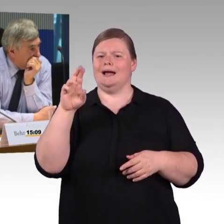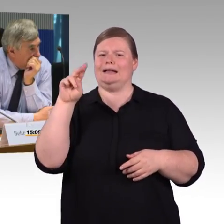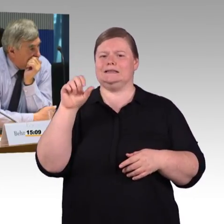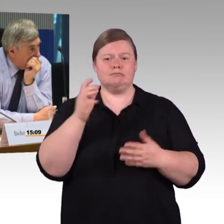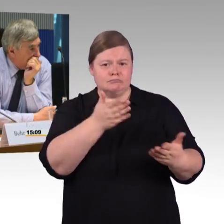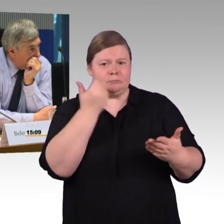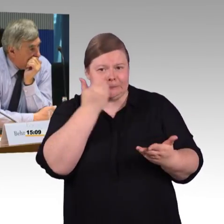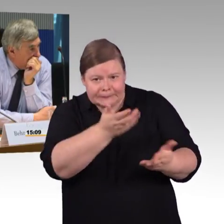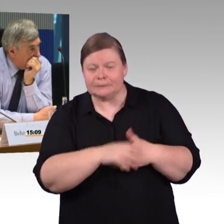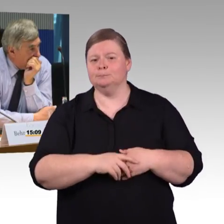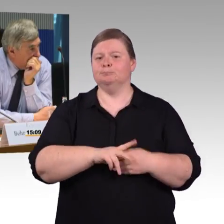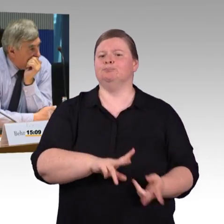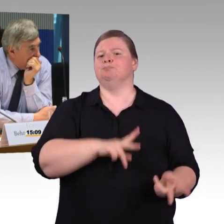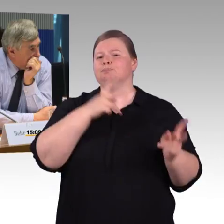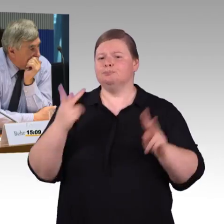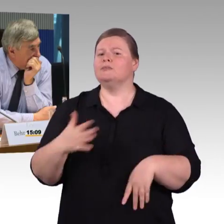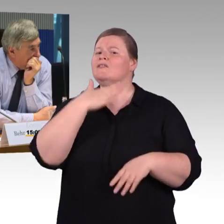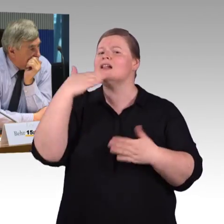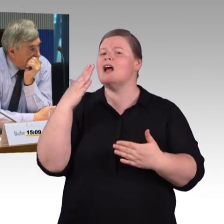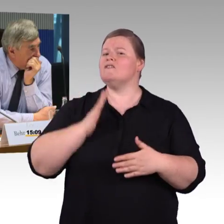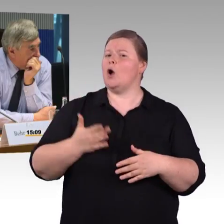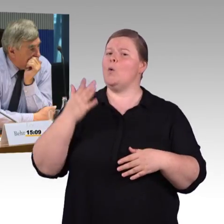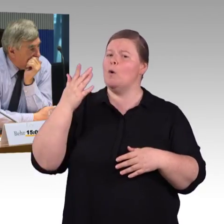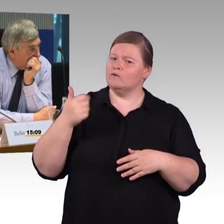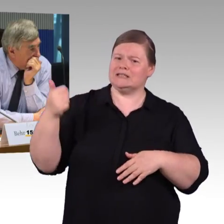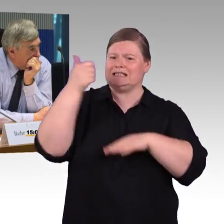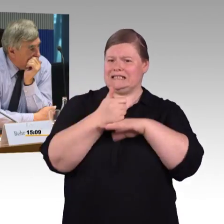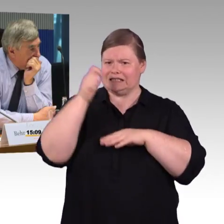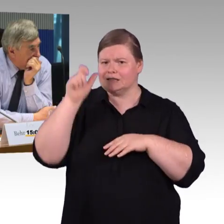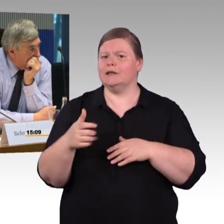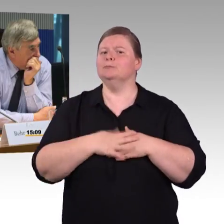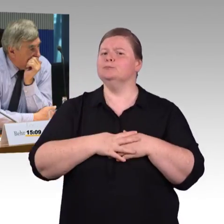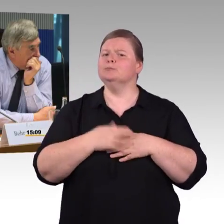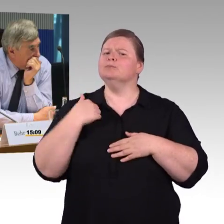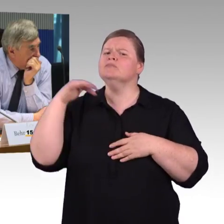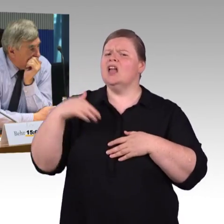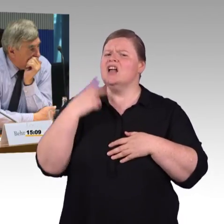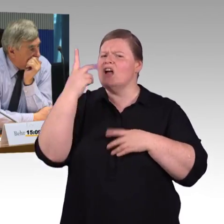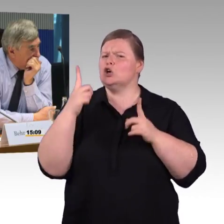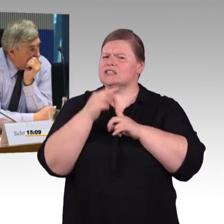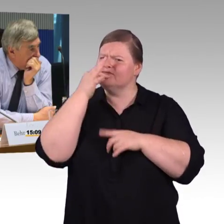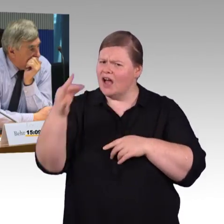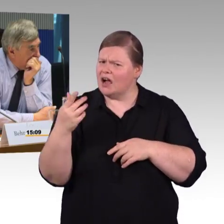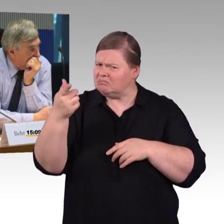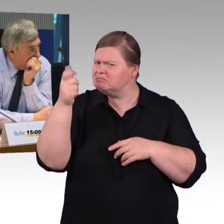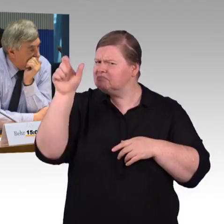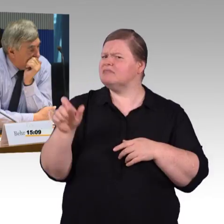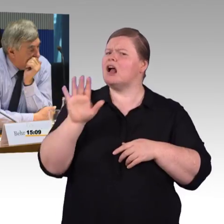Weil Sie müssen auf unterschiedliche Strecken zurückgreifen. Wenn wir diesen DB-Navigator nehmen,